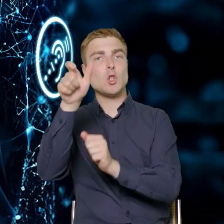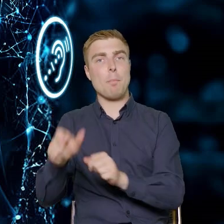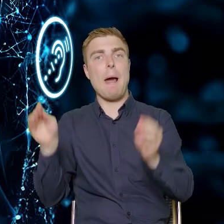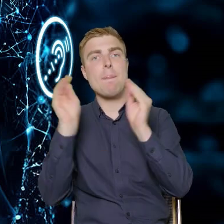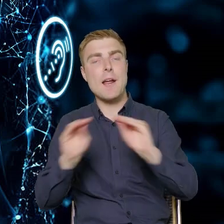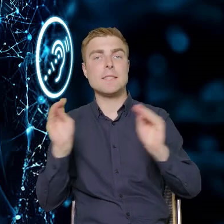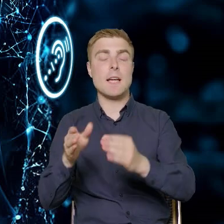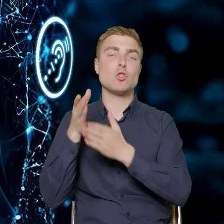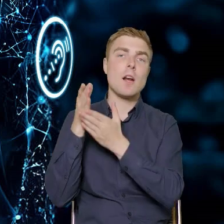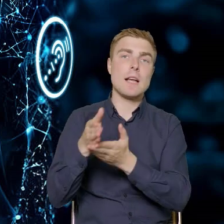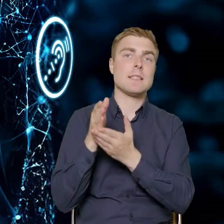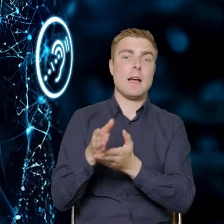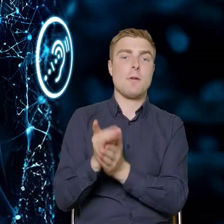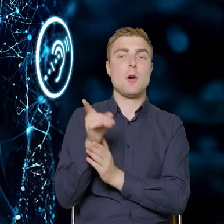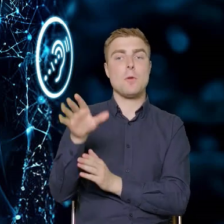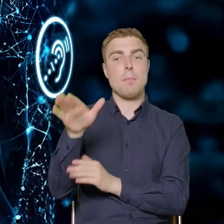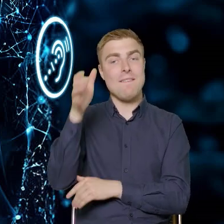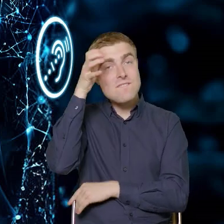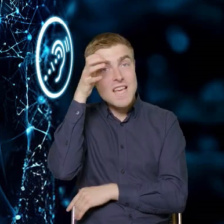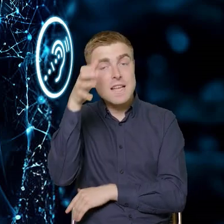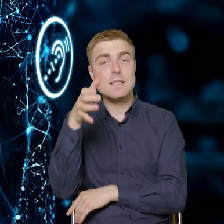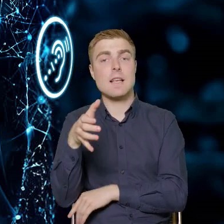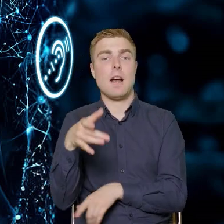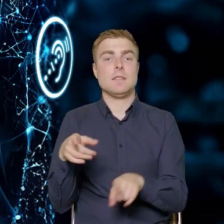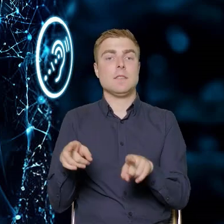który będzie posiadał konkretną wiedzę umożliwiającą